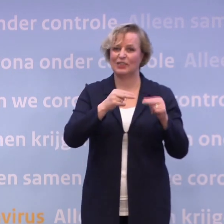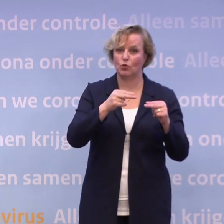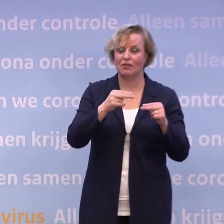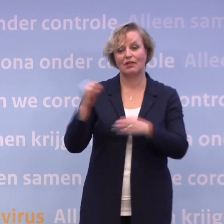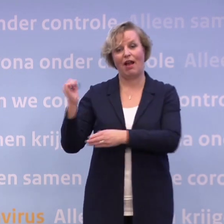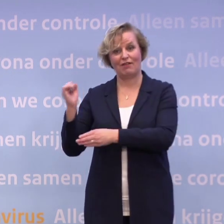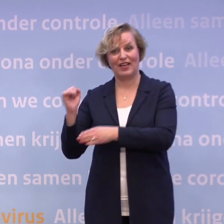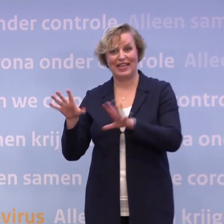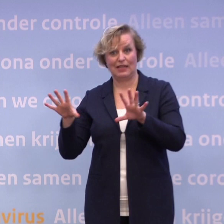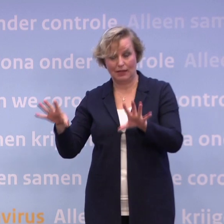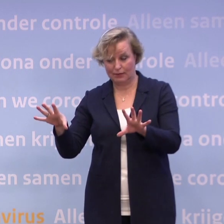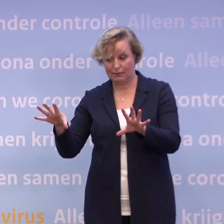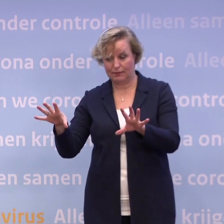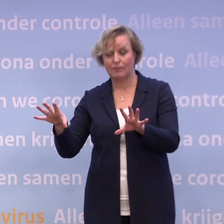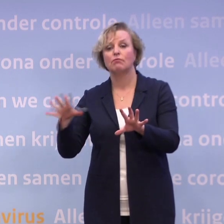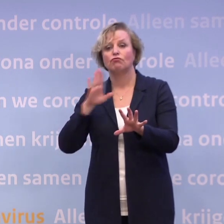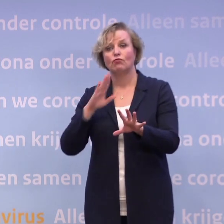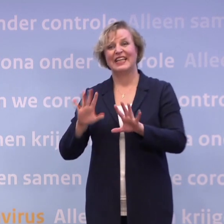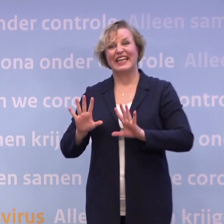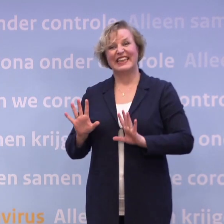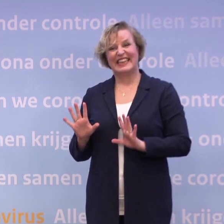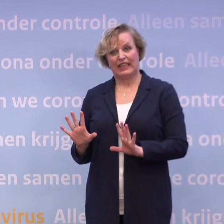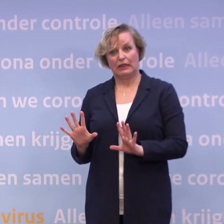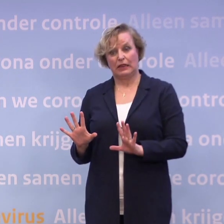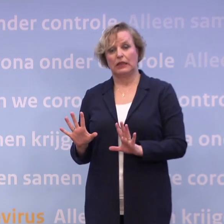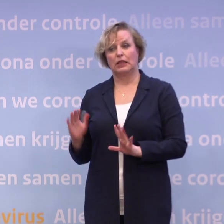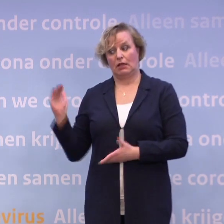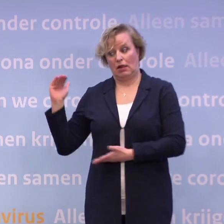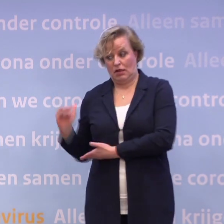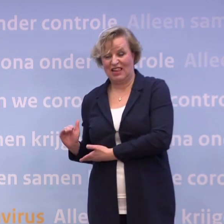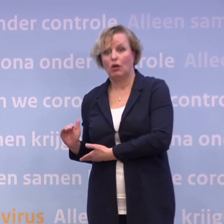Waarbij het idee is dat je bij die tien... ...misschien weer iets zou kunnen met restaurants.